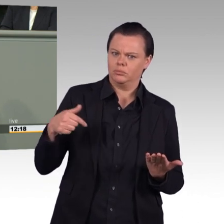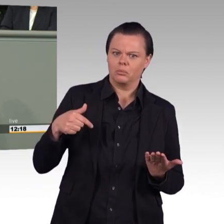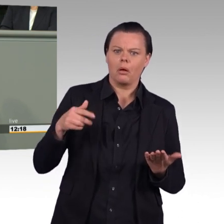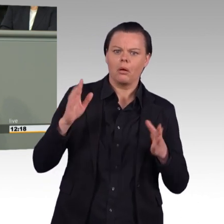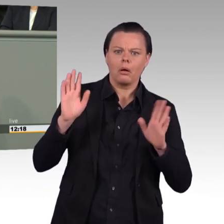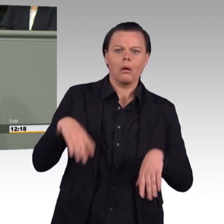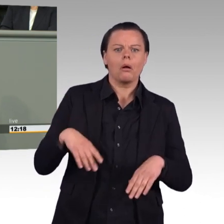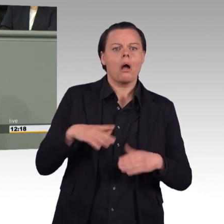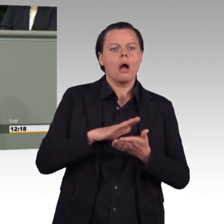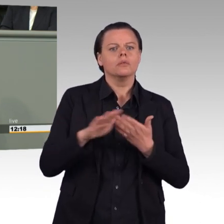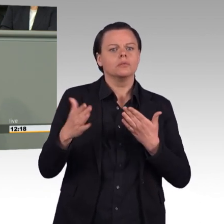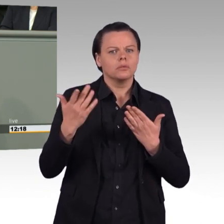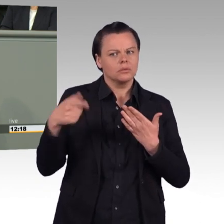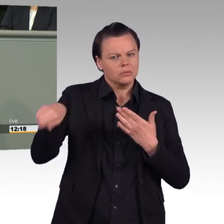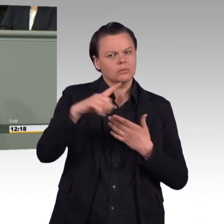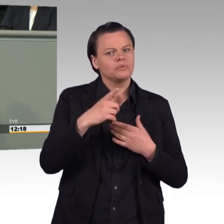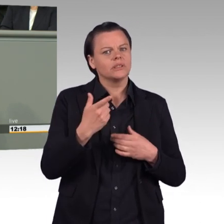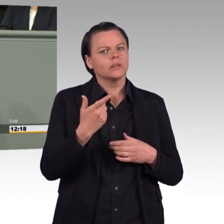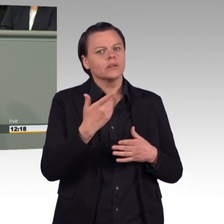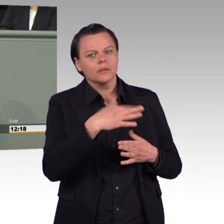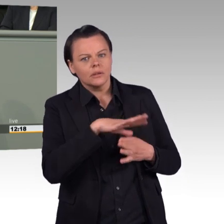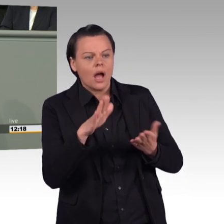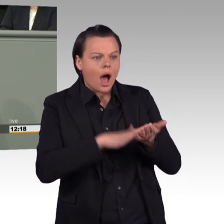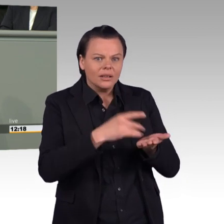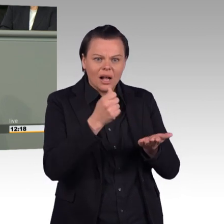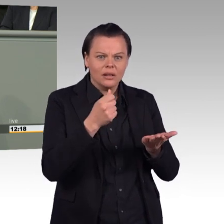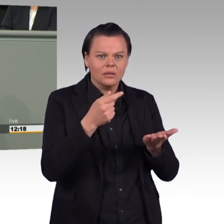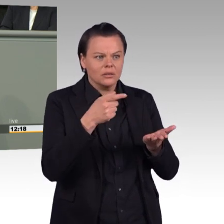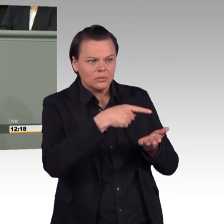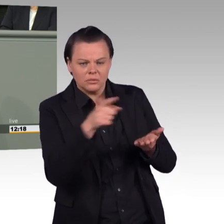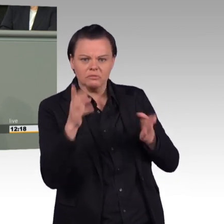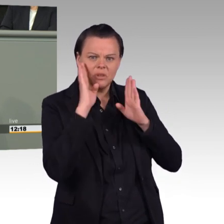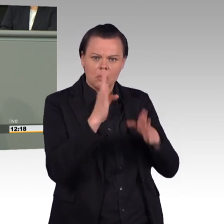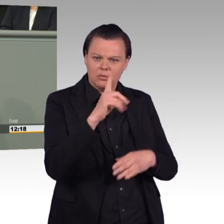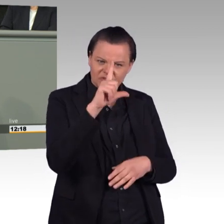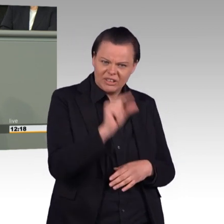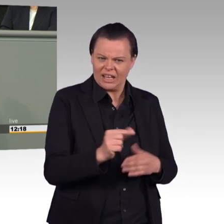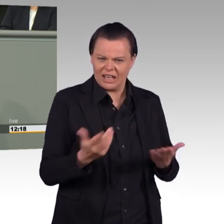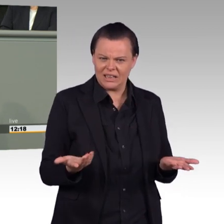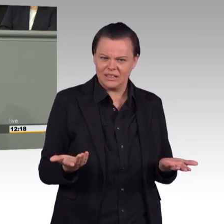beenden Sie die Verzögerungen und Kostensteigerungen. Dann wird auch die Einsatzbereitschaft der Bundeswehr besser.